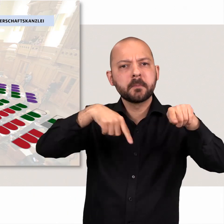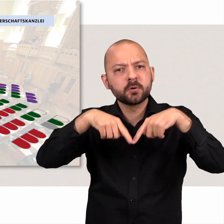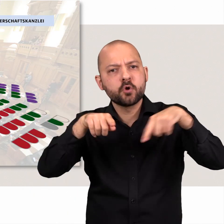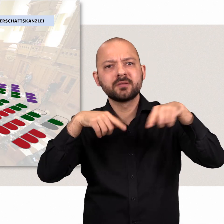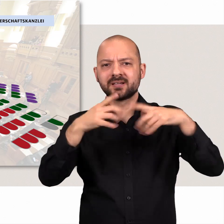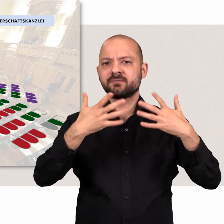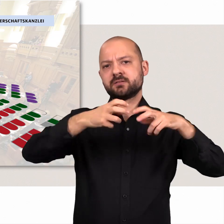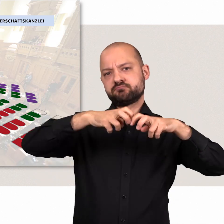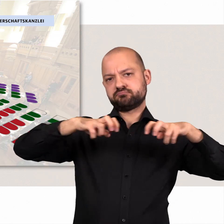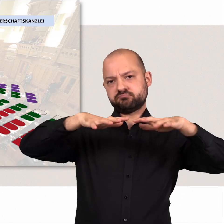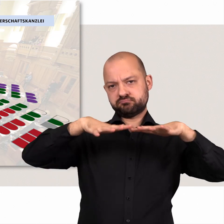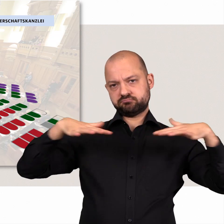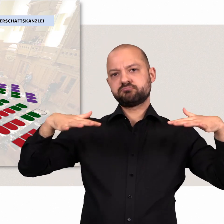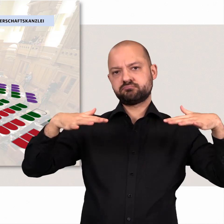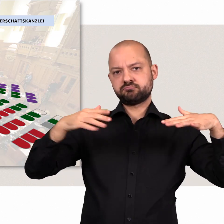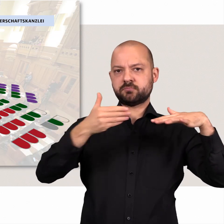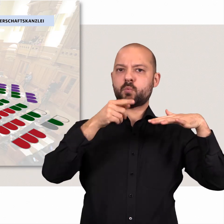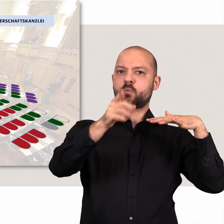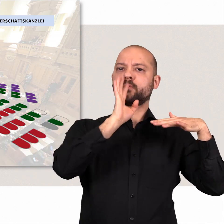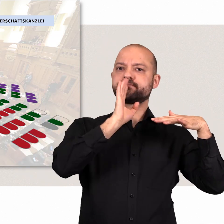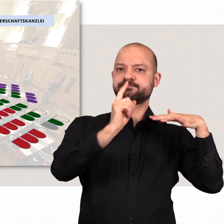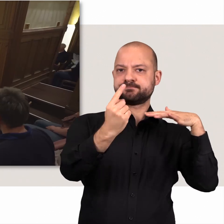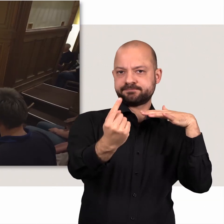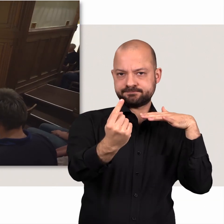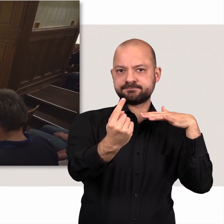Die Abgeordneten sitzen im Halbrund vor dem Redepult.